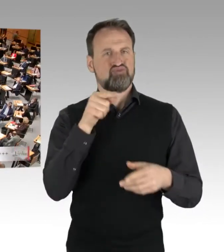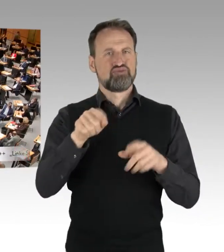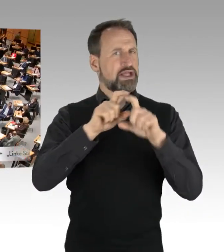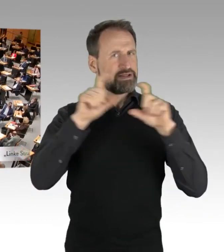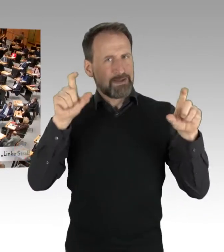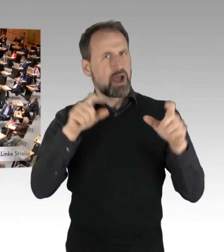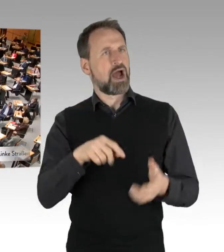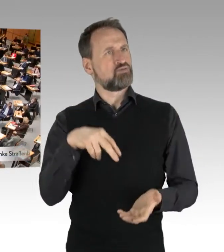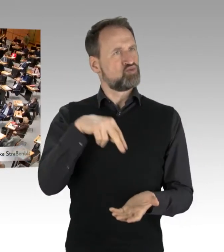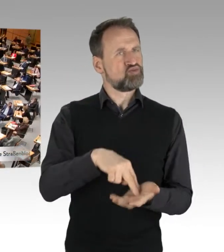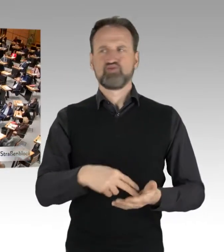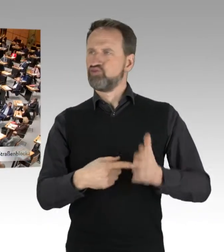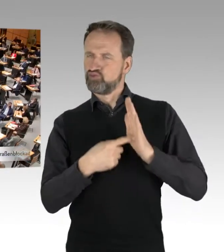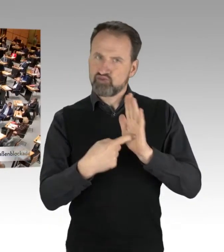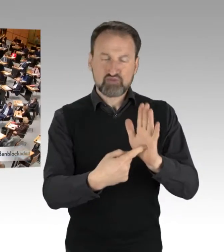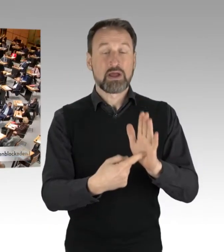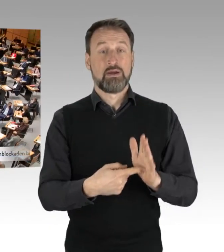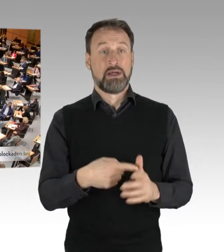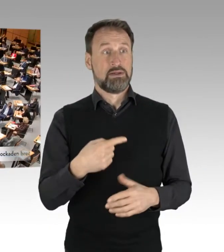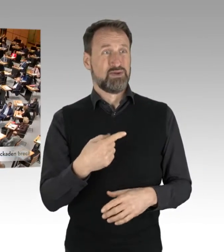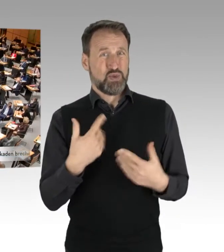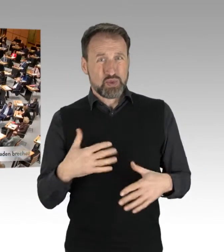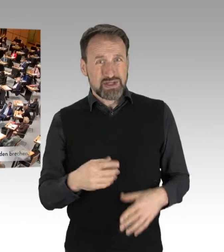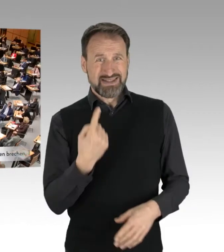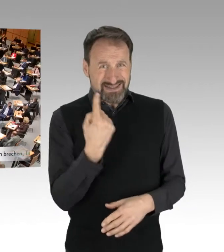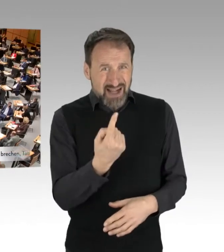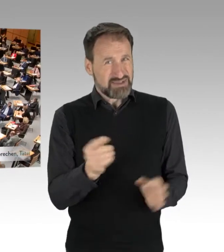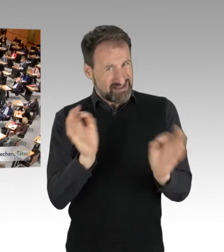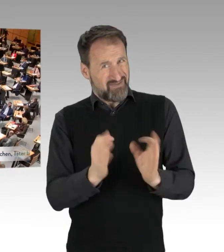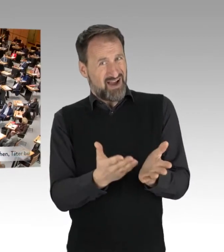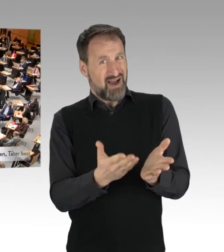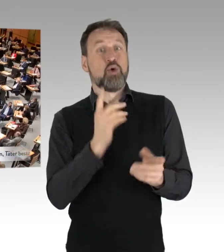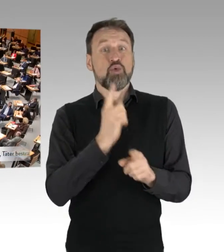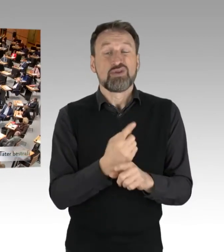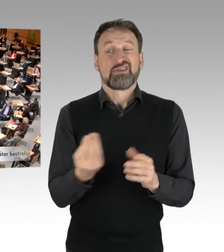Die erstens sich selbst gefährden, aber letzten Endes auch dritte, das heißt andere Verkehrsteilnehmer.